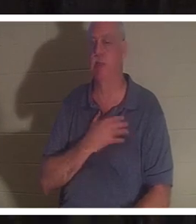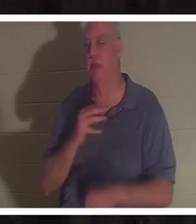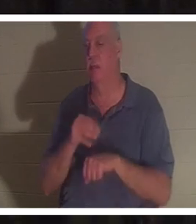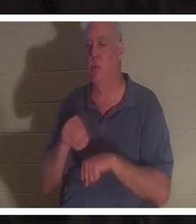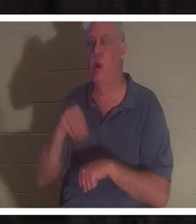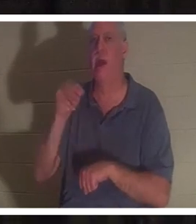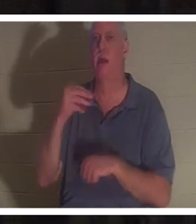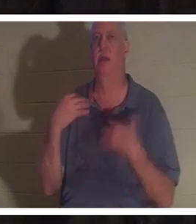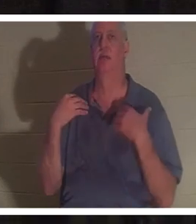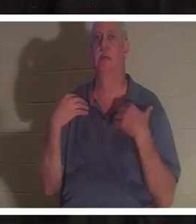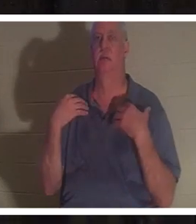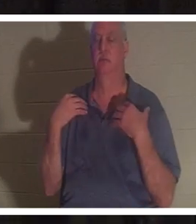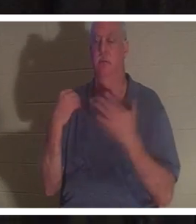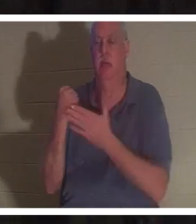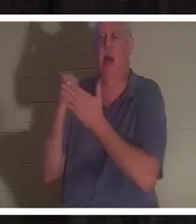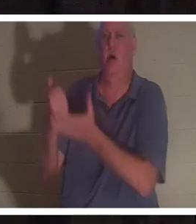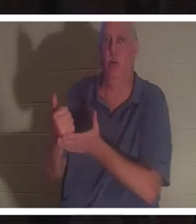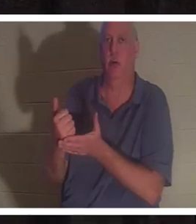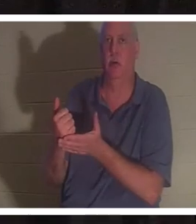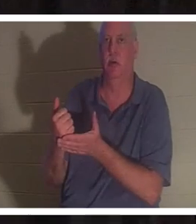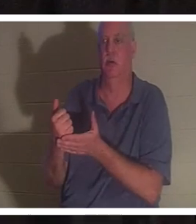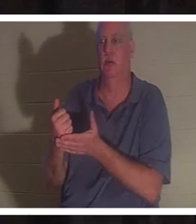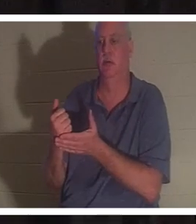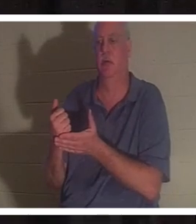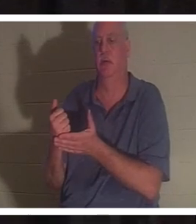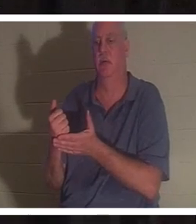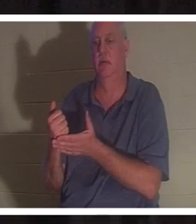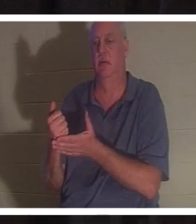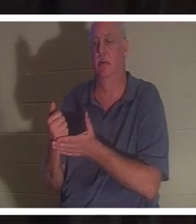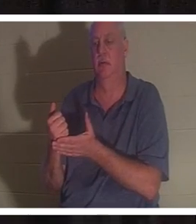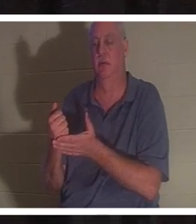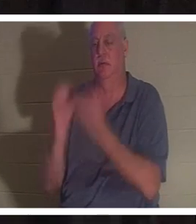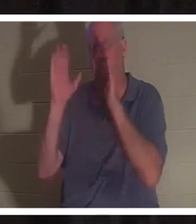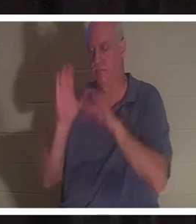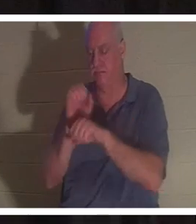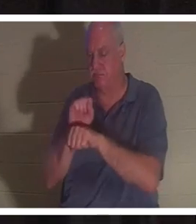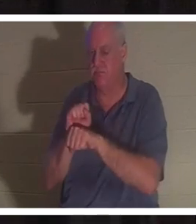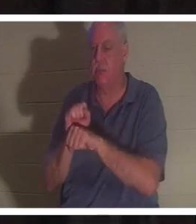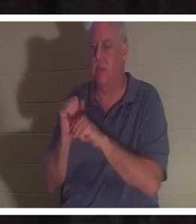그녀의 생명을 주고 그녀의 생명을 회복시키는 데 초자연적인 도움을 받았습니다. 하지만 신의 은총이라면 그냥 넘겼을 거라고